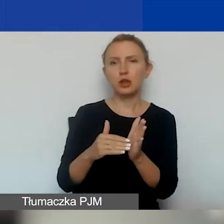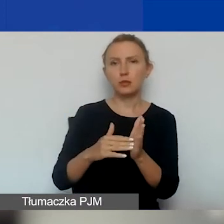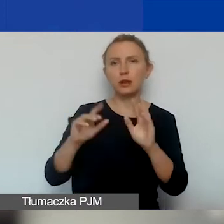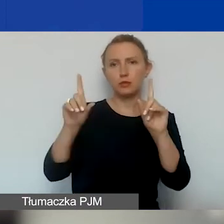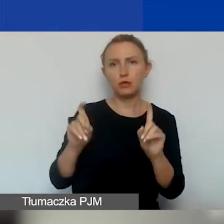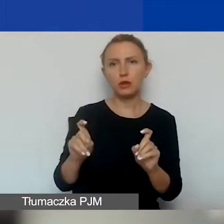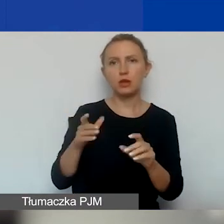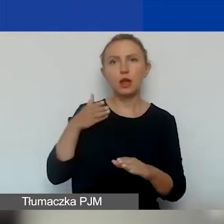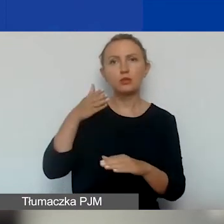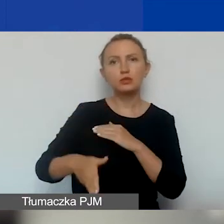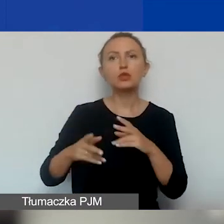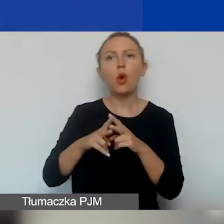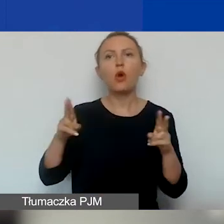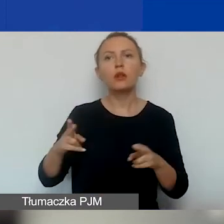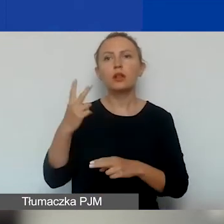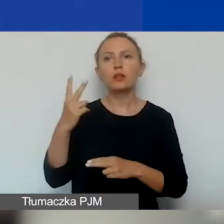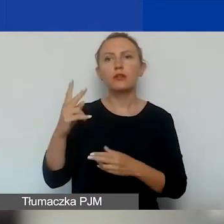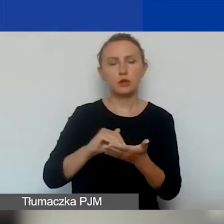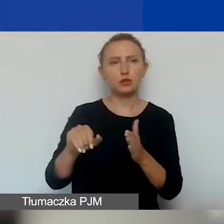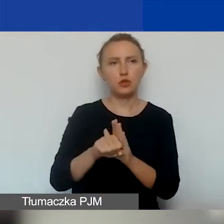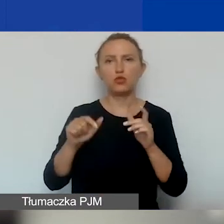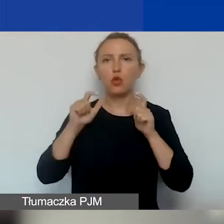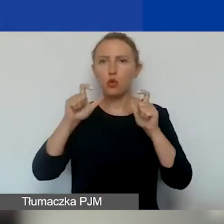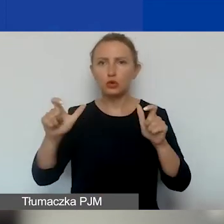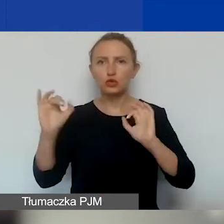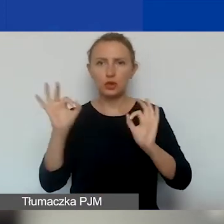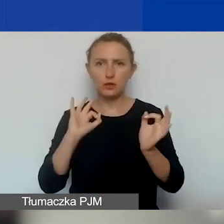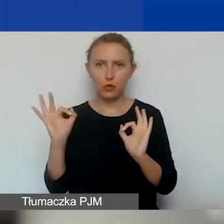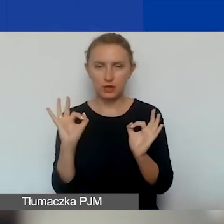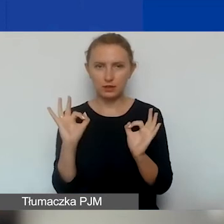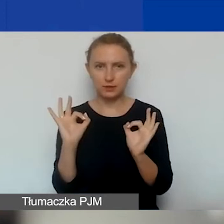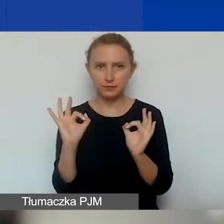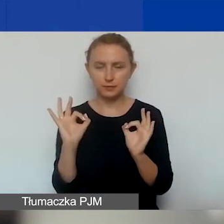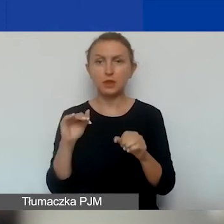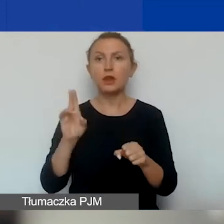najpóźniej w okresie dwóch miesięcy od daty ogłoszenia informacji. Czyli od daty ogłoszenia